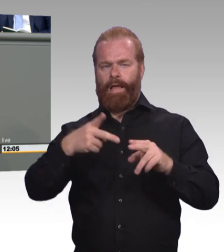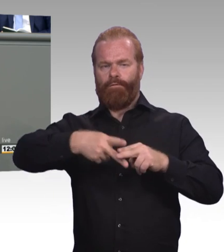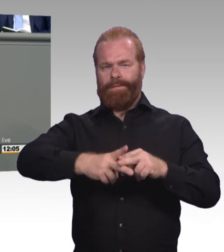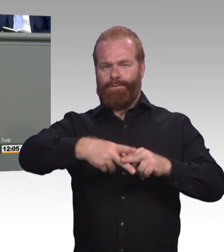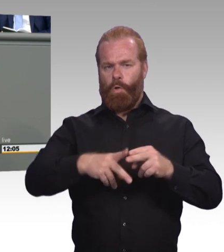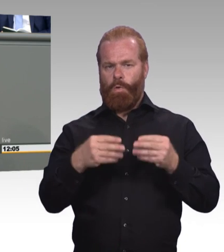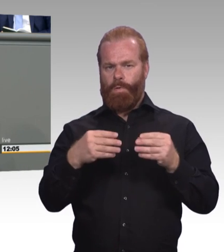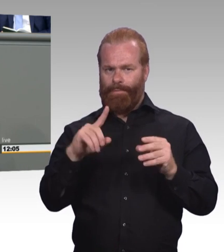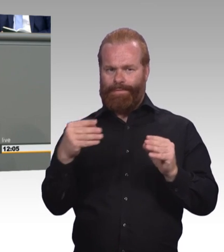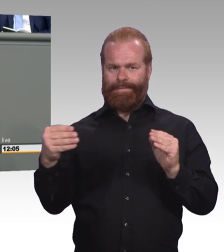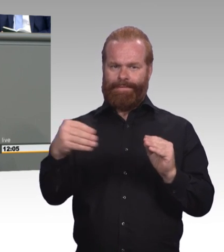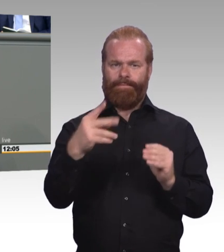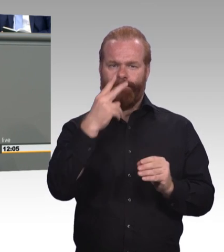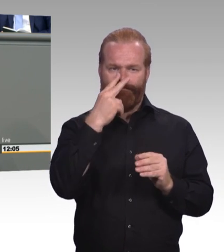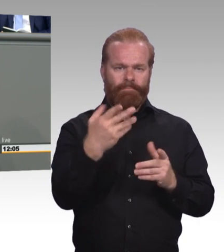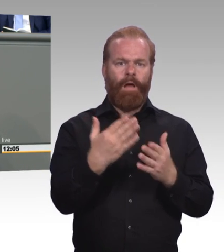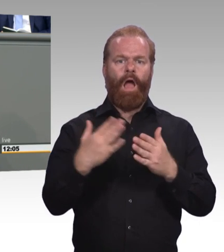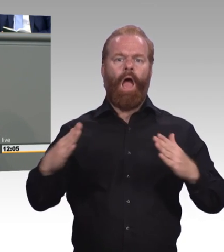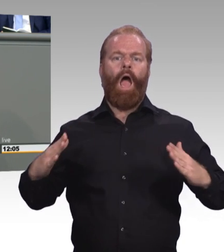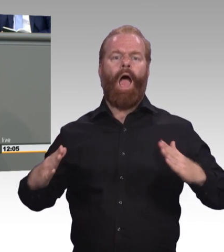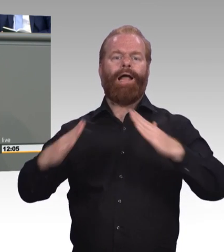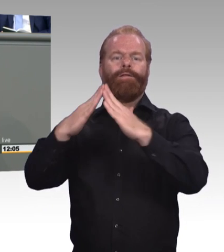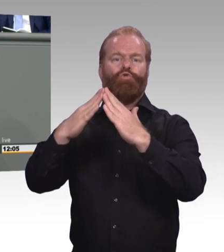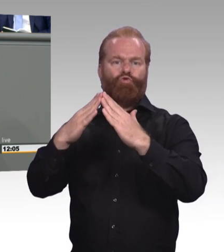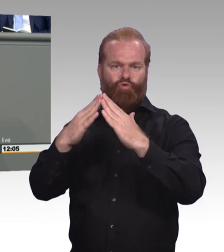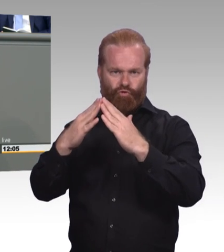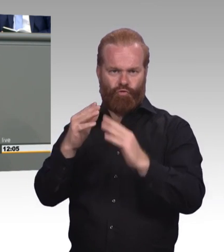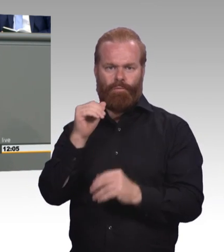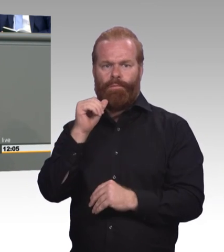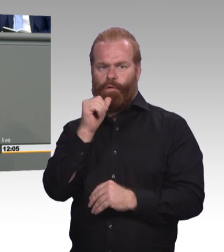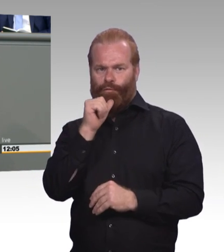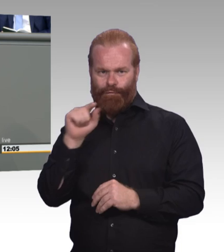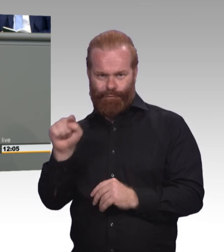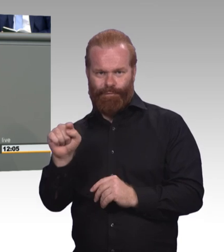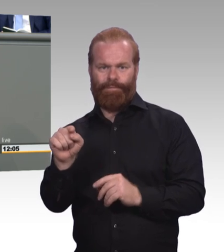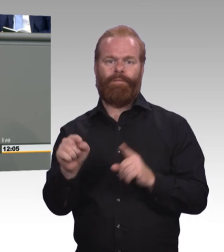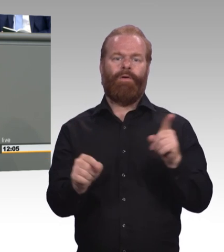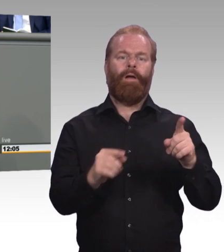Und das bundesweit. (Beifall) Und auch bei der Vergütung sagen wir, mehr Gerechtigkeit bitte.